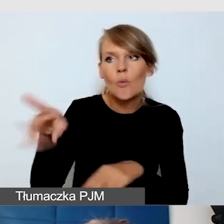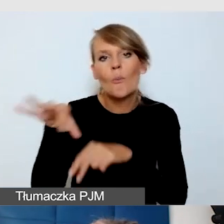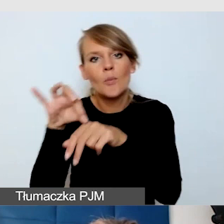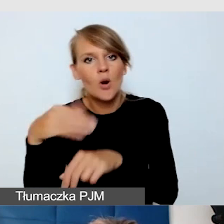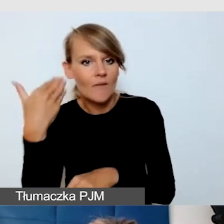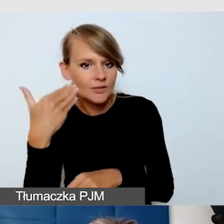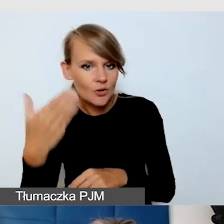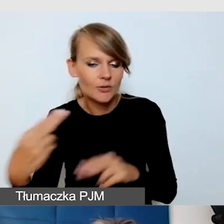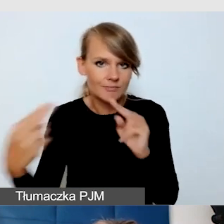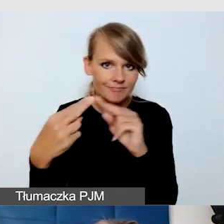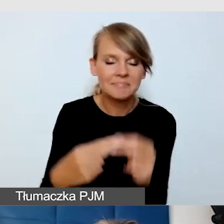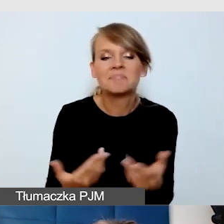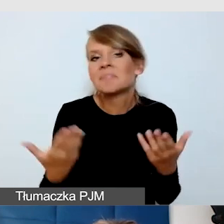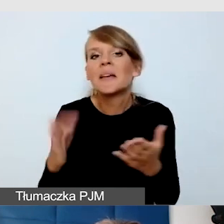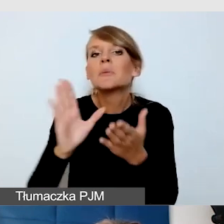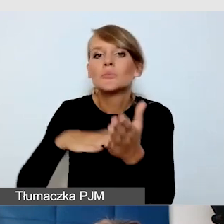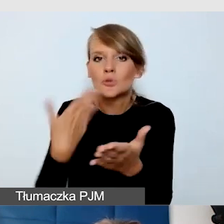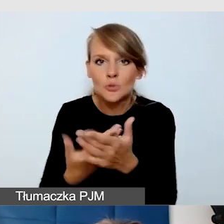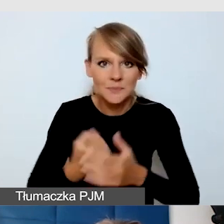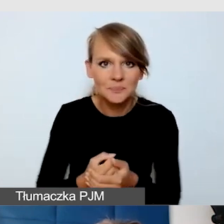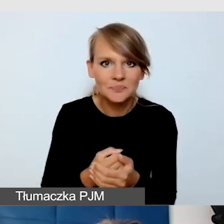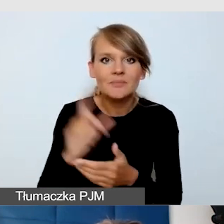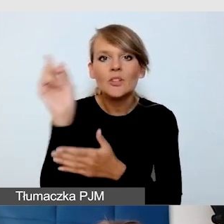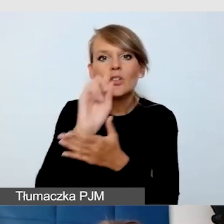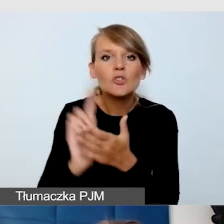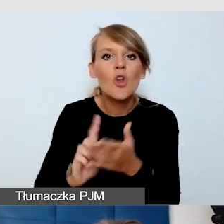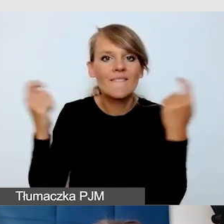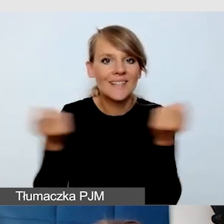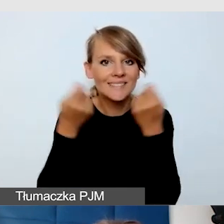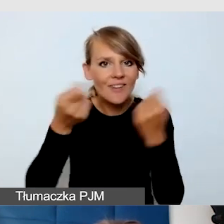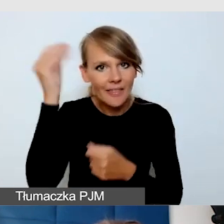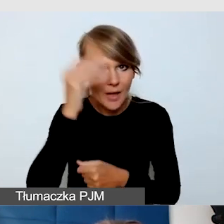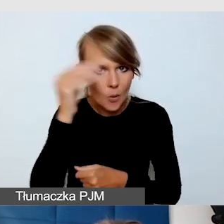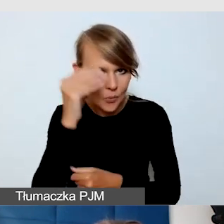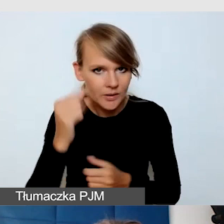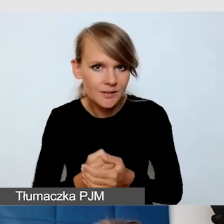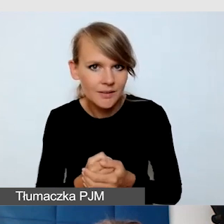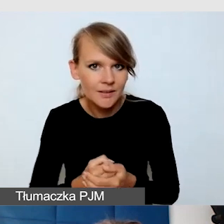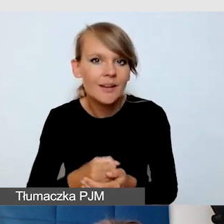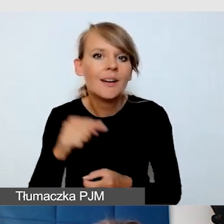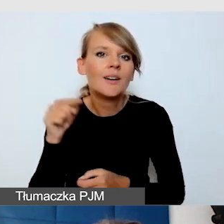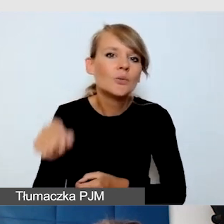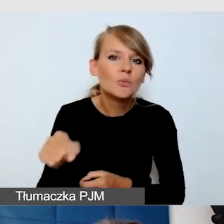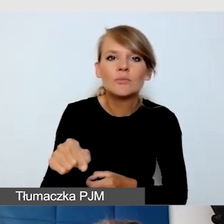Znowu dam przykład ze Śląskiego Festiwalu Nauki. To jest wydarzenie, które ma bardzo wielu niezależnych wystawców,